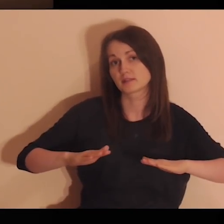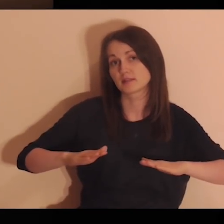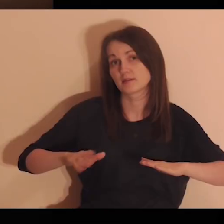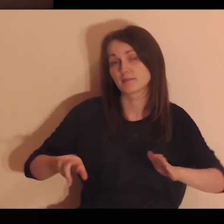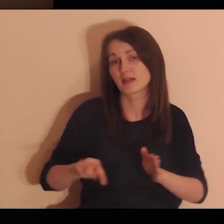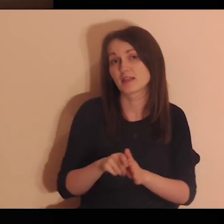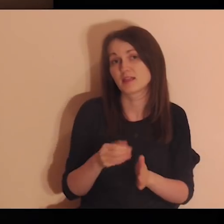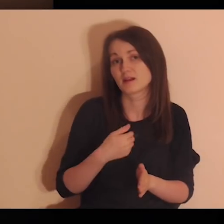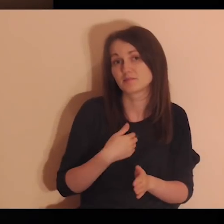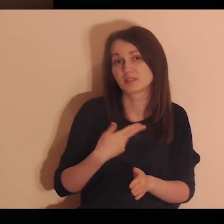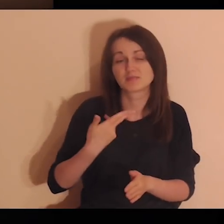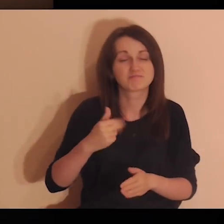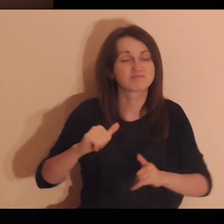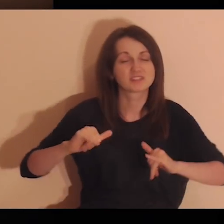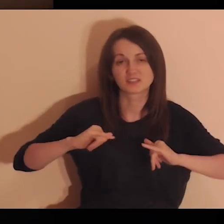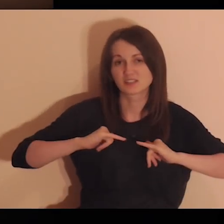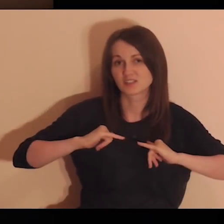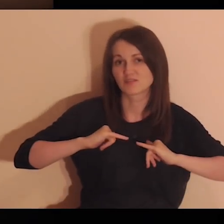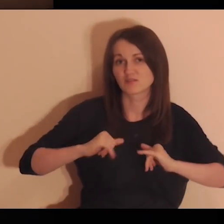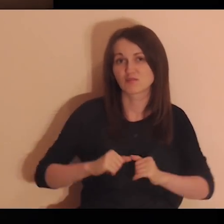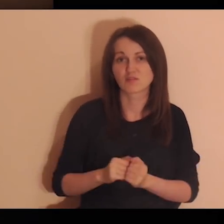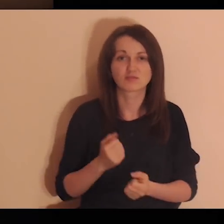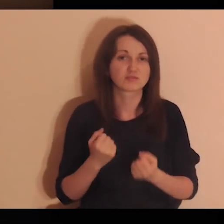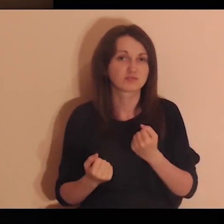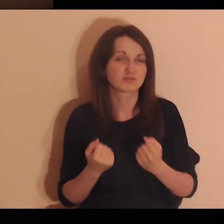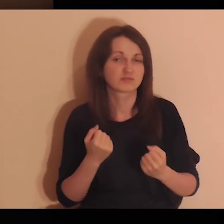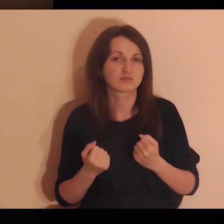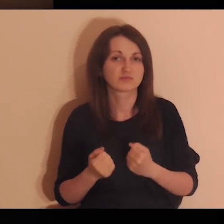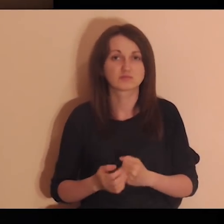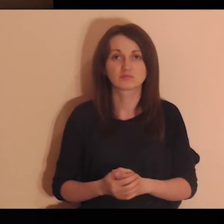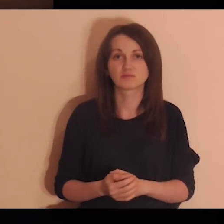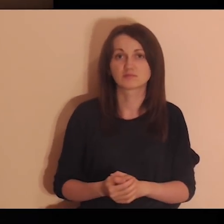nawet w te miejsca, które są dla mnie niewygodne, niekomfortowe.